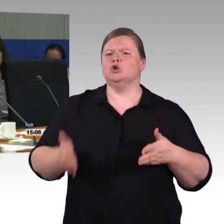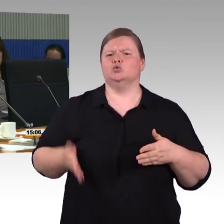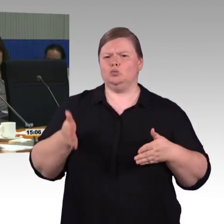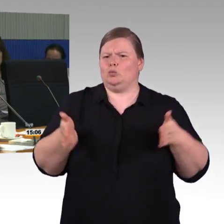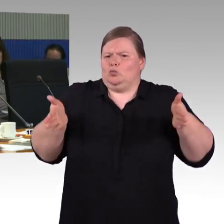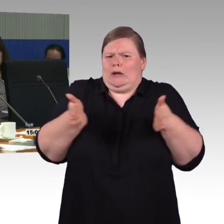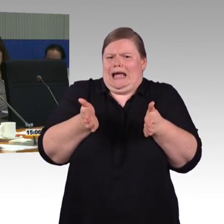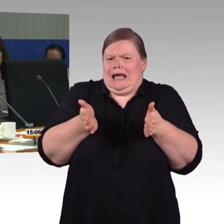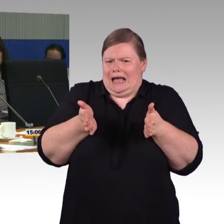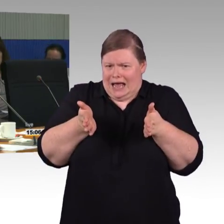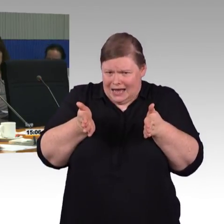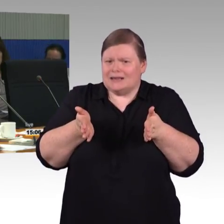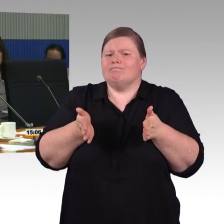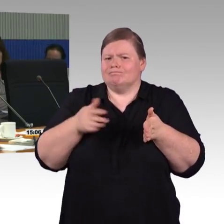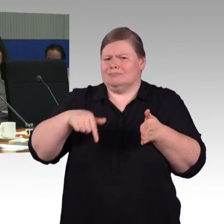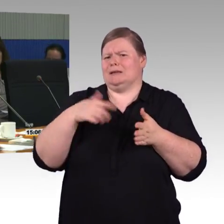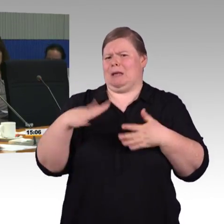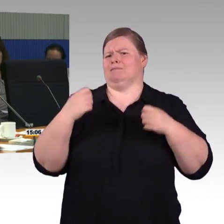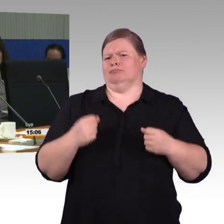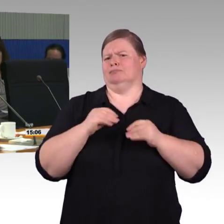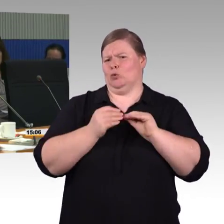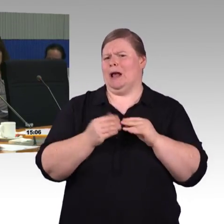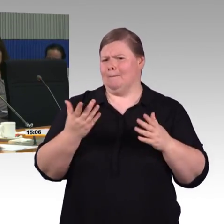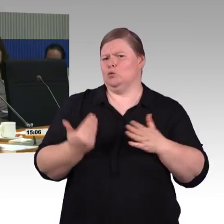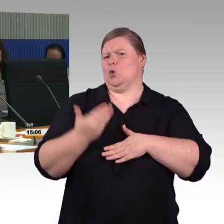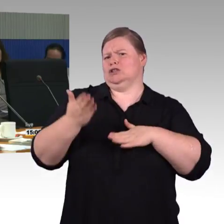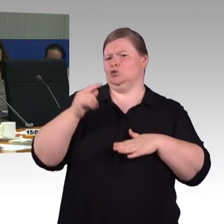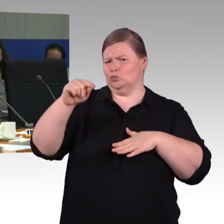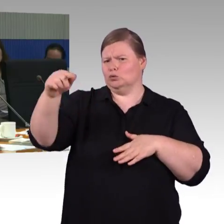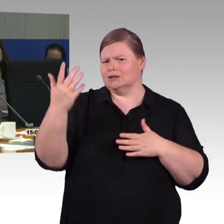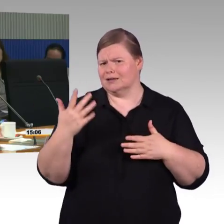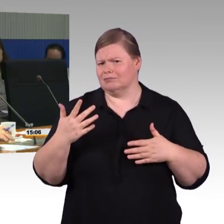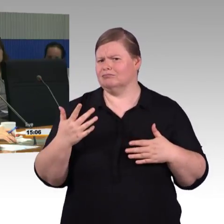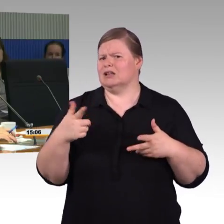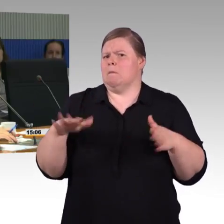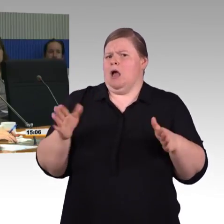dass mobilitätseingeschränkte Menschen auch gut durch den Flur kommen?